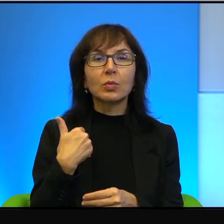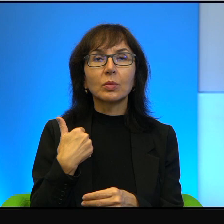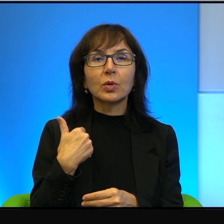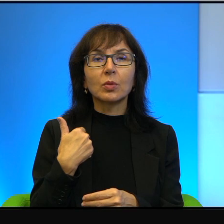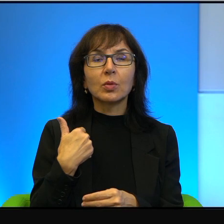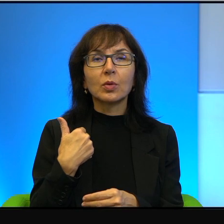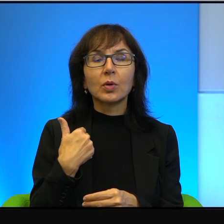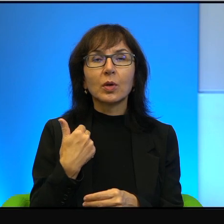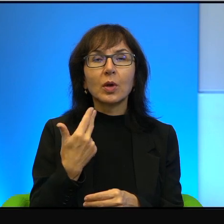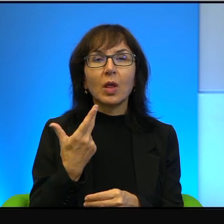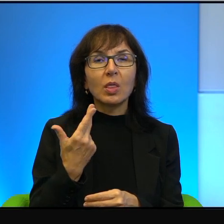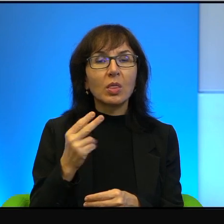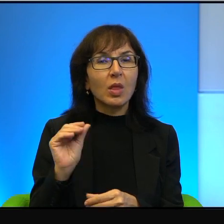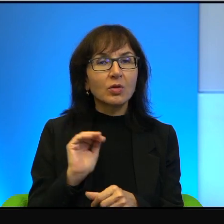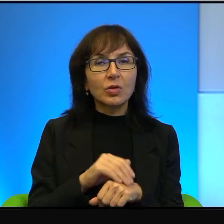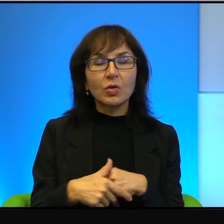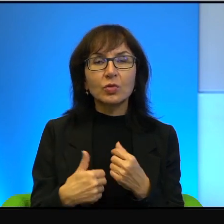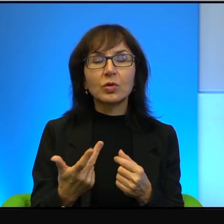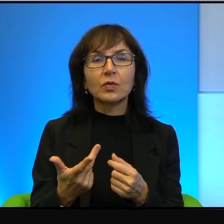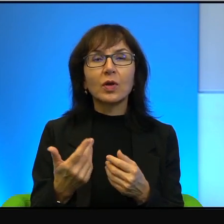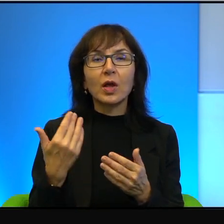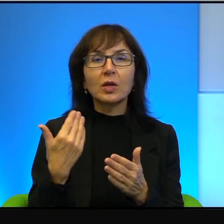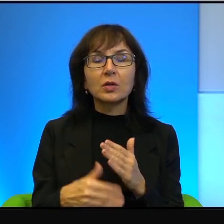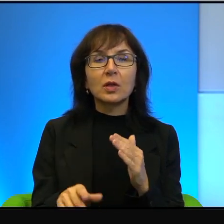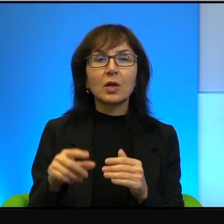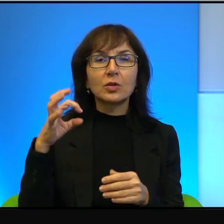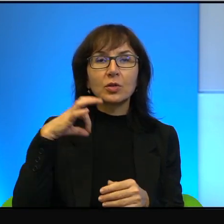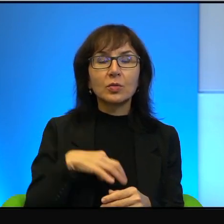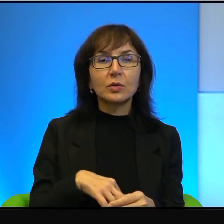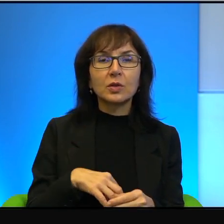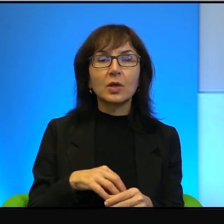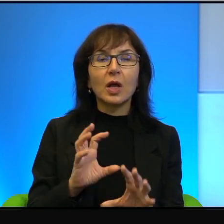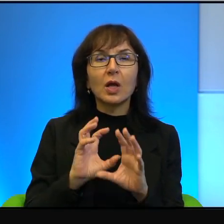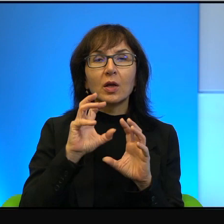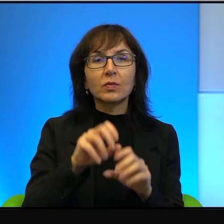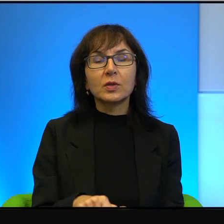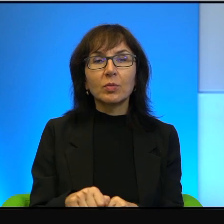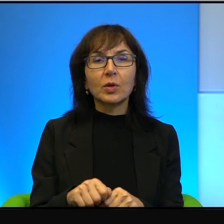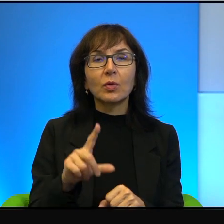bo stracił syna w zamachu palestyńskiego samobójcy.